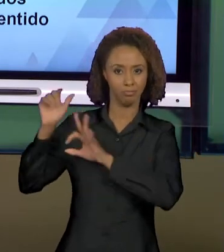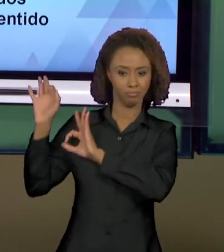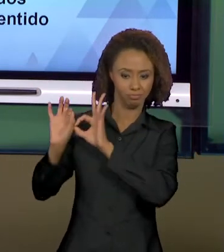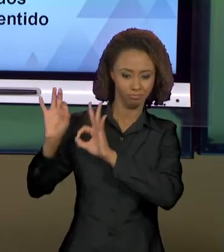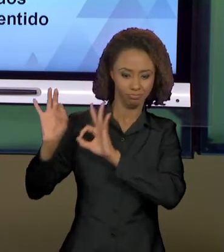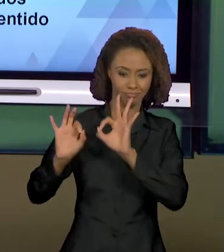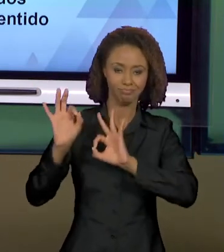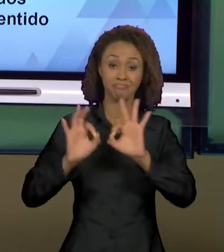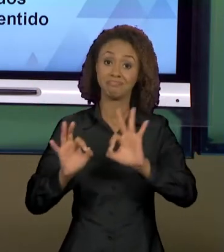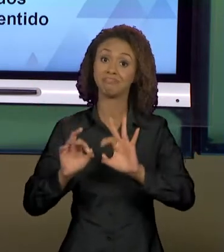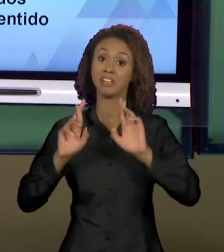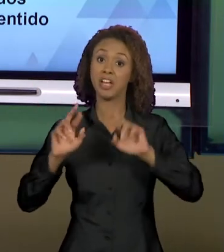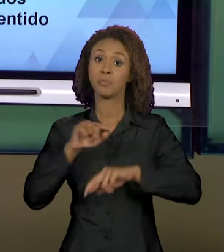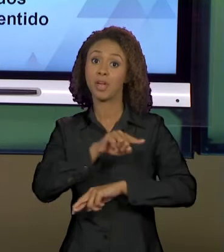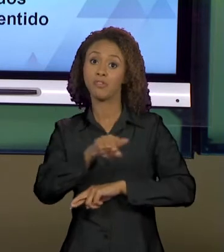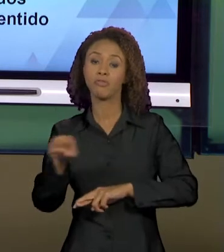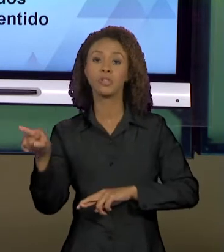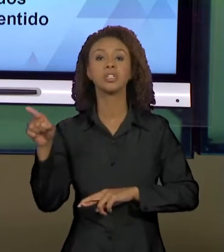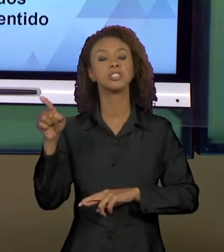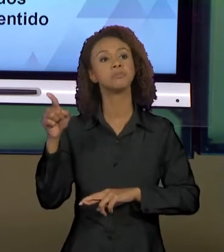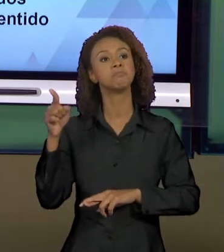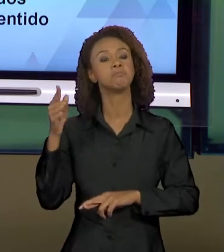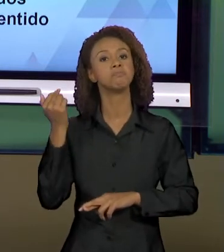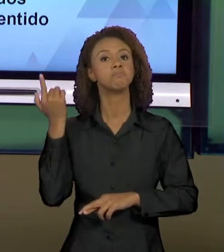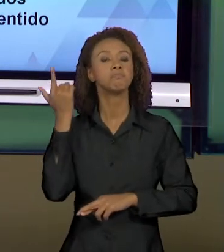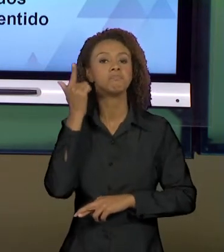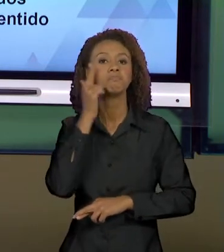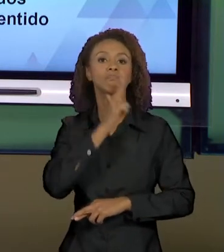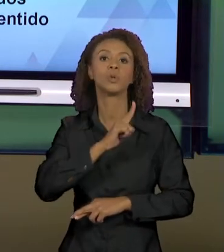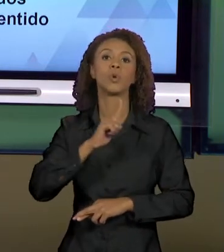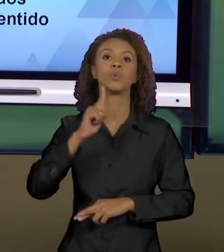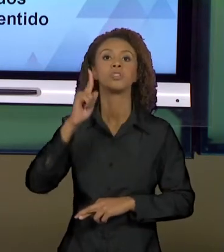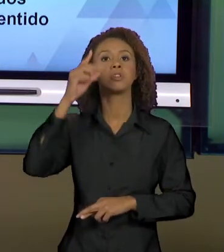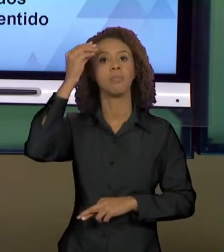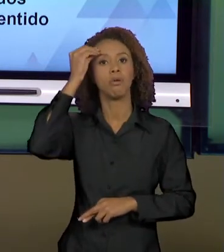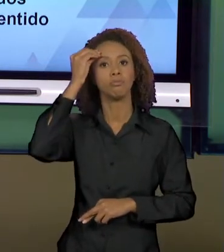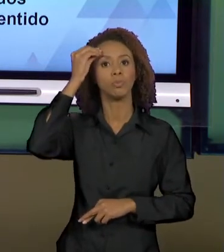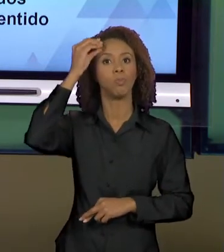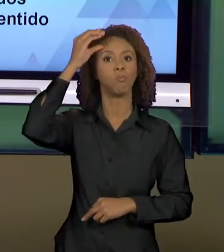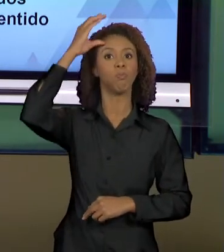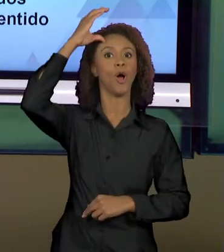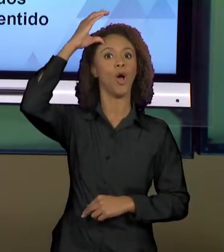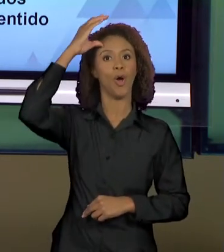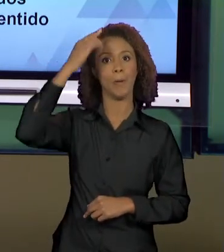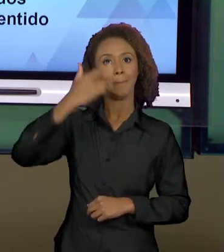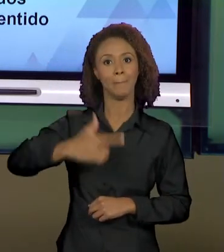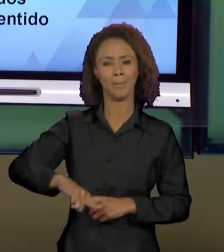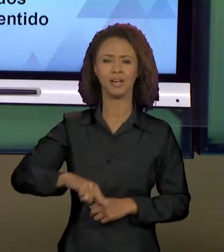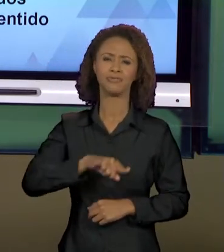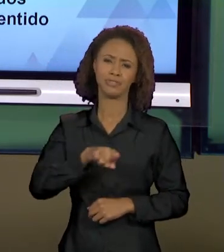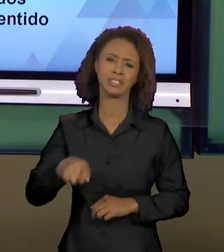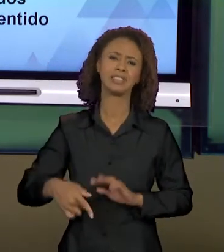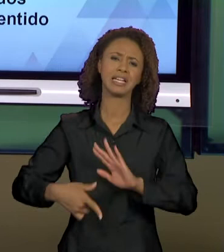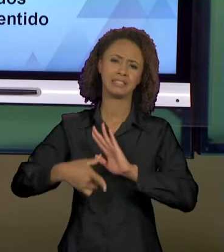CONTRIBUÍDO PARA QUE VOCÊS AMPLIASSEM OS CONHECIMENTOS QUE VOCÊS JÁ TÊM E JÁ CONSTRUÍRAM